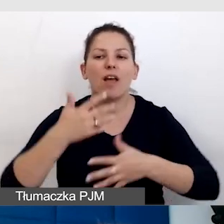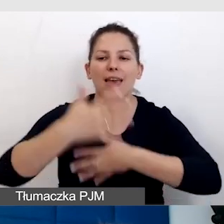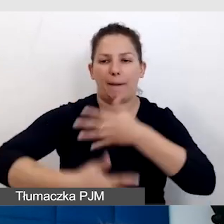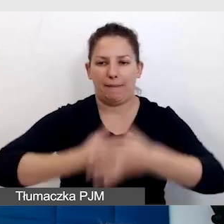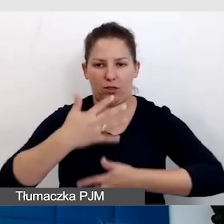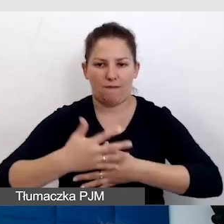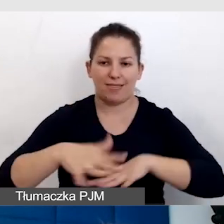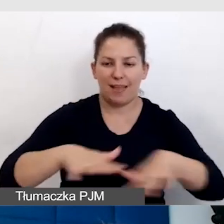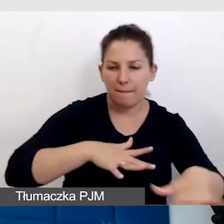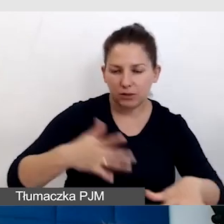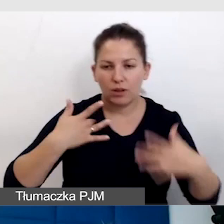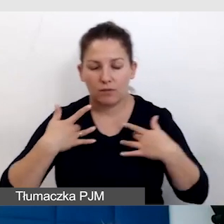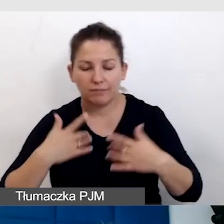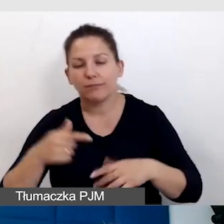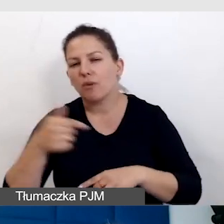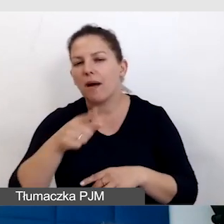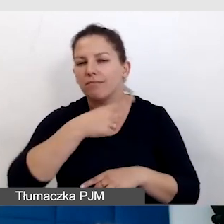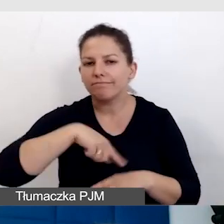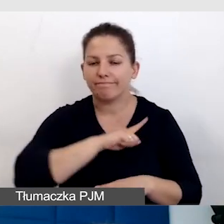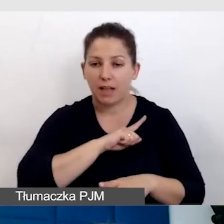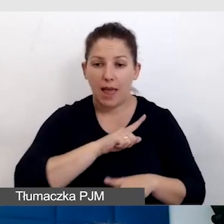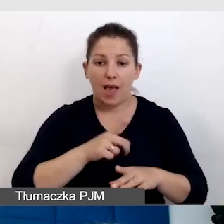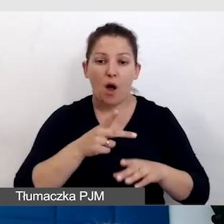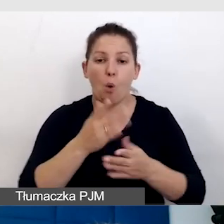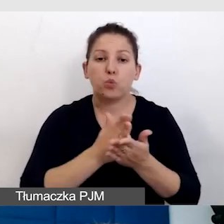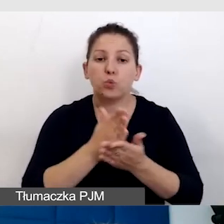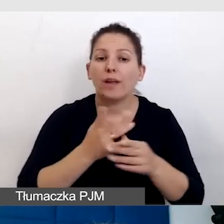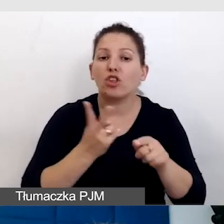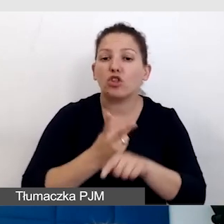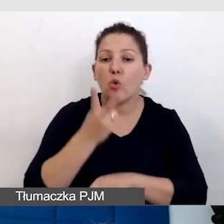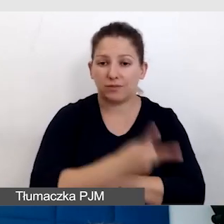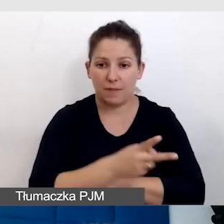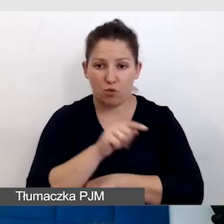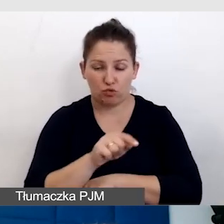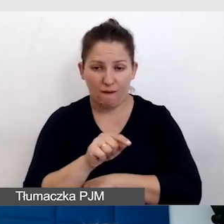Trzeba zadbać o to, żeby usługi dostępnościowe, które realizujemy,